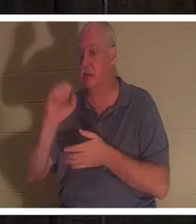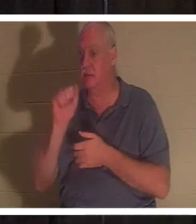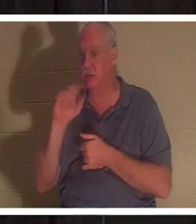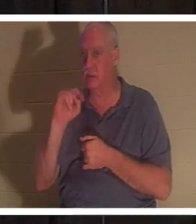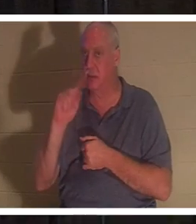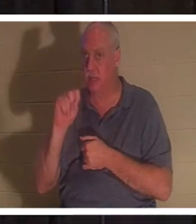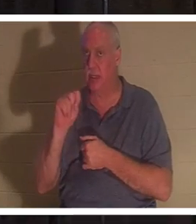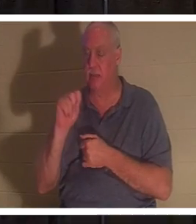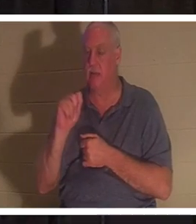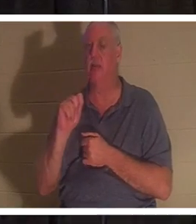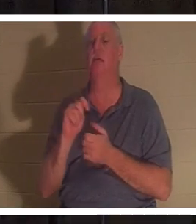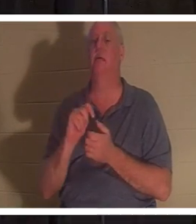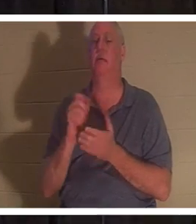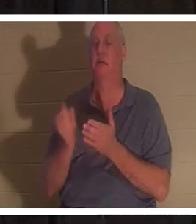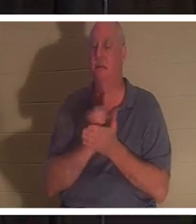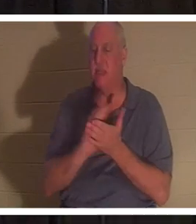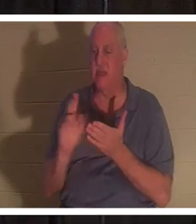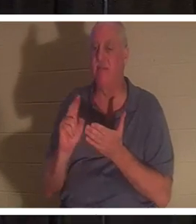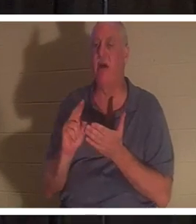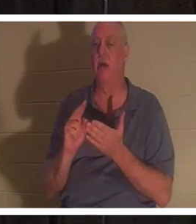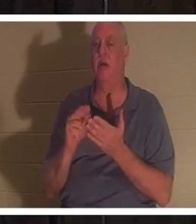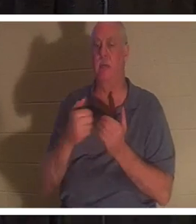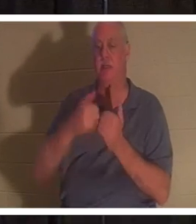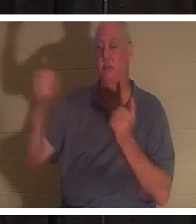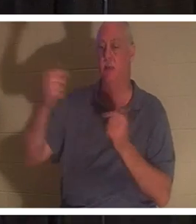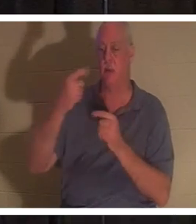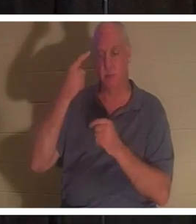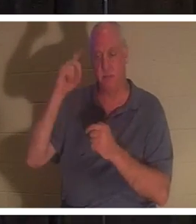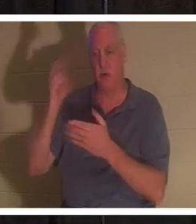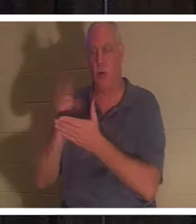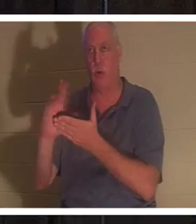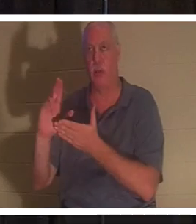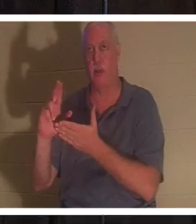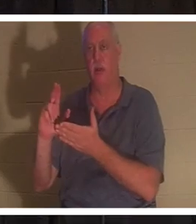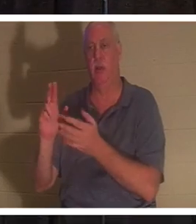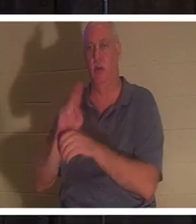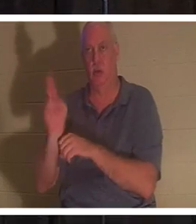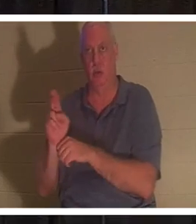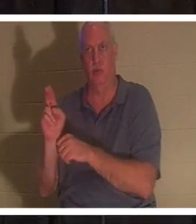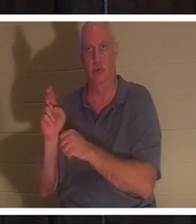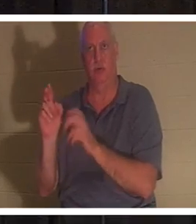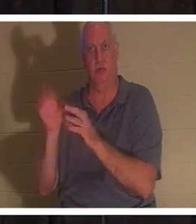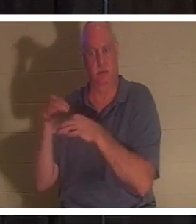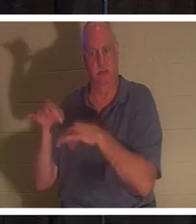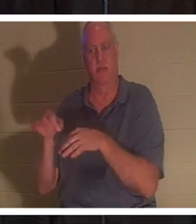神聖な使用のために分けられることを意味します。